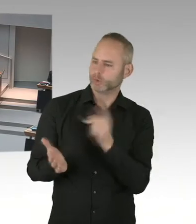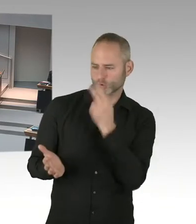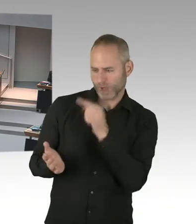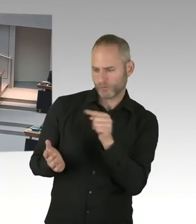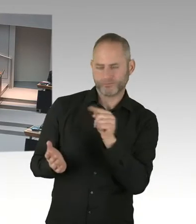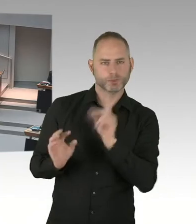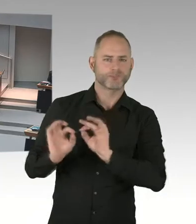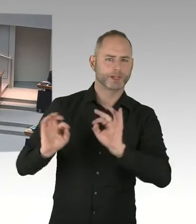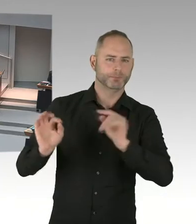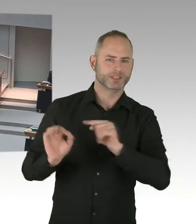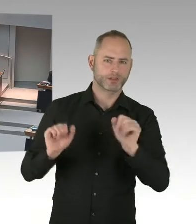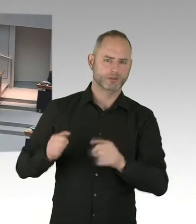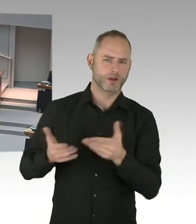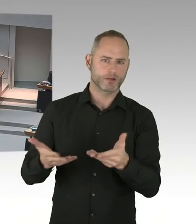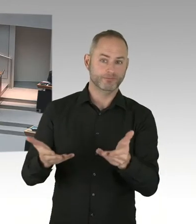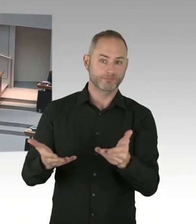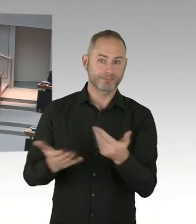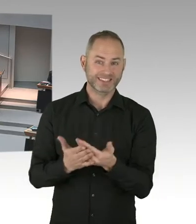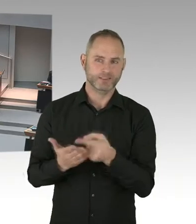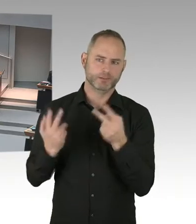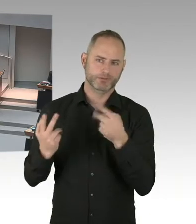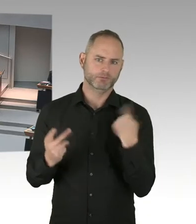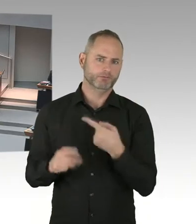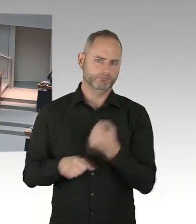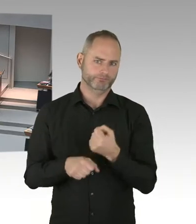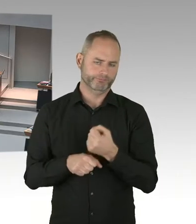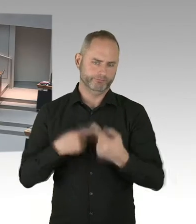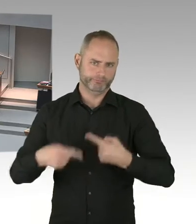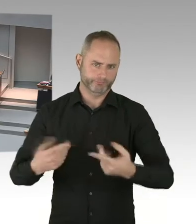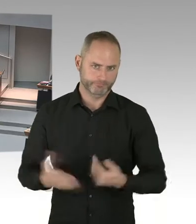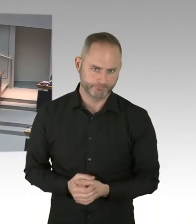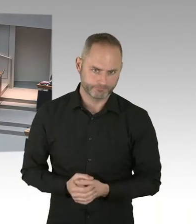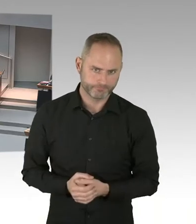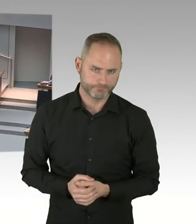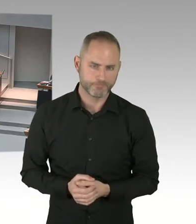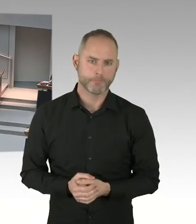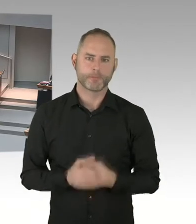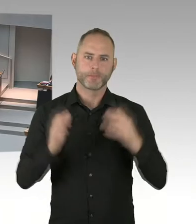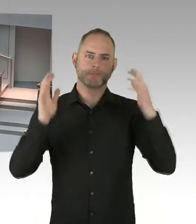bei der Mitgliederversammlung am vergangenen Montag, man soll sich für das neue Fußballstadion